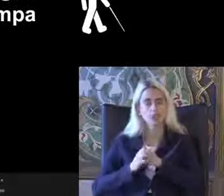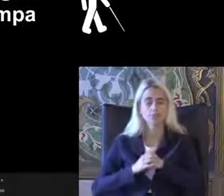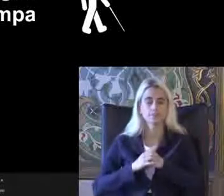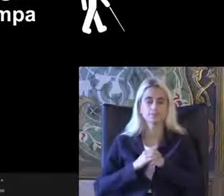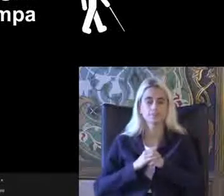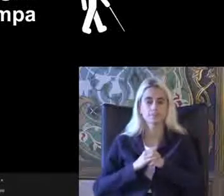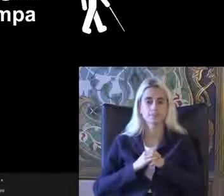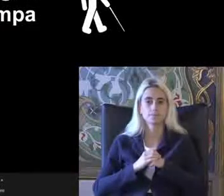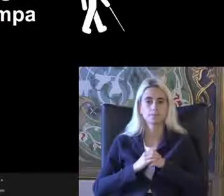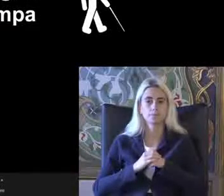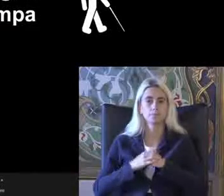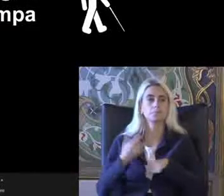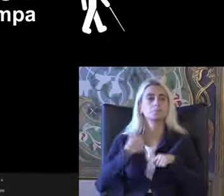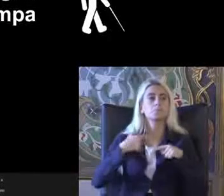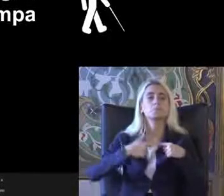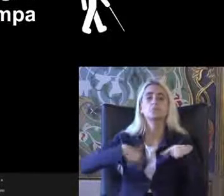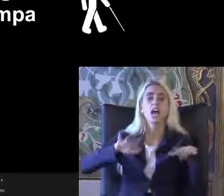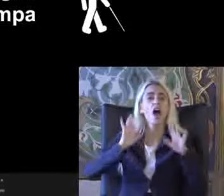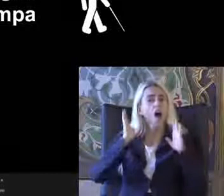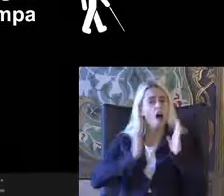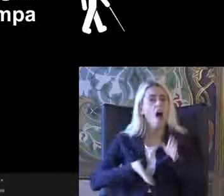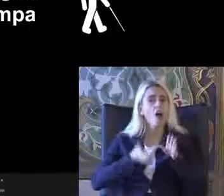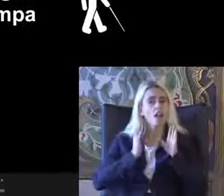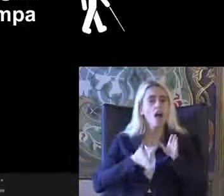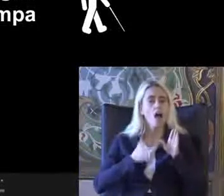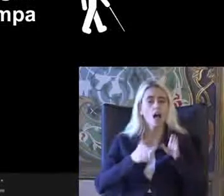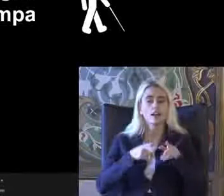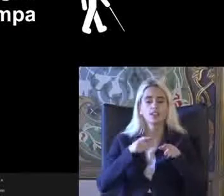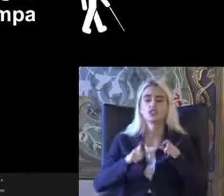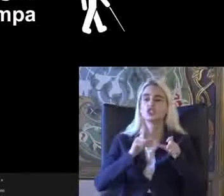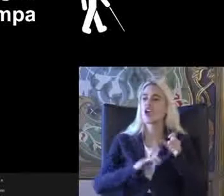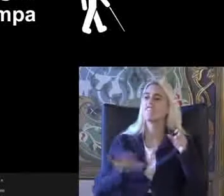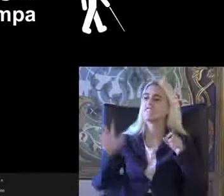Bizim hala Çevrede dolaştığınız da